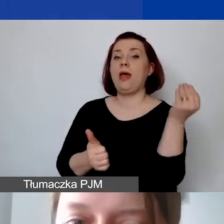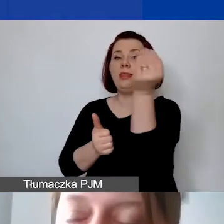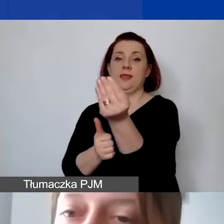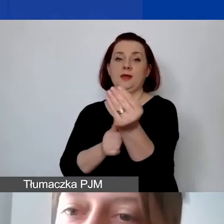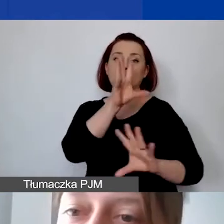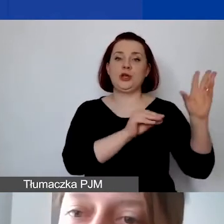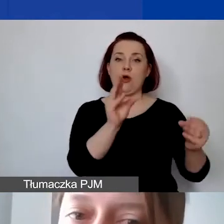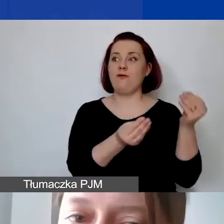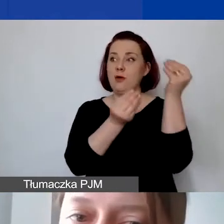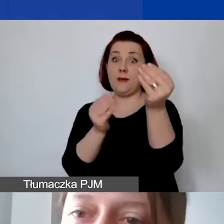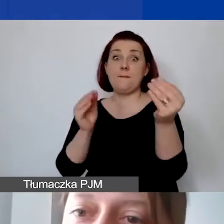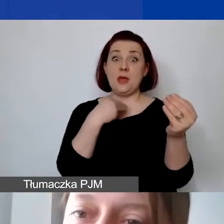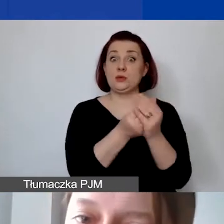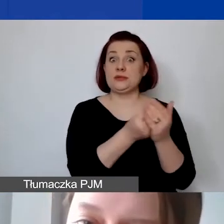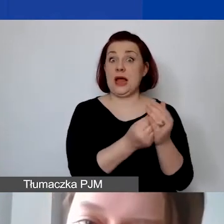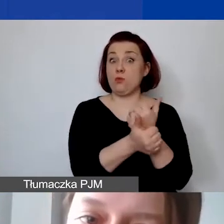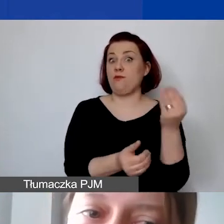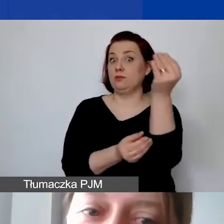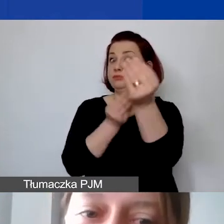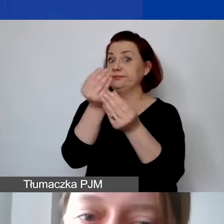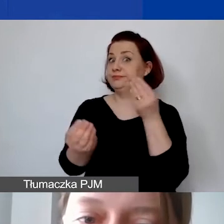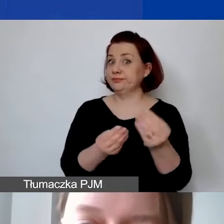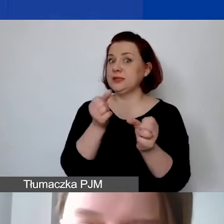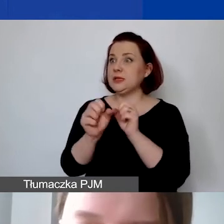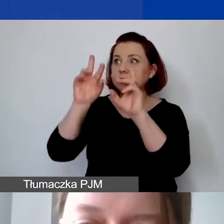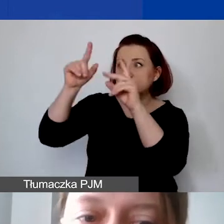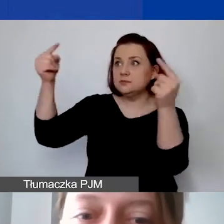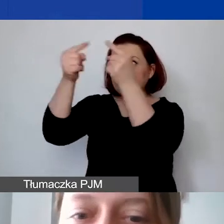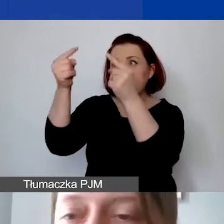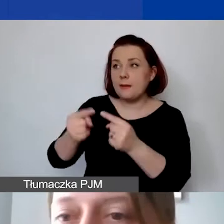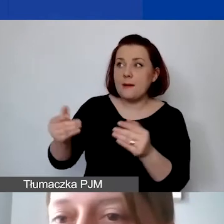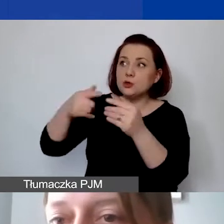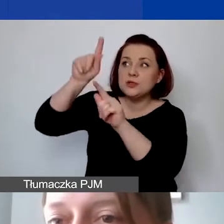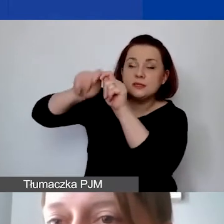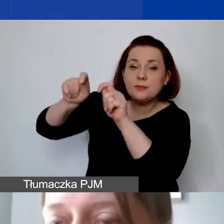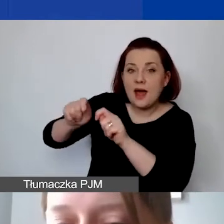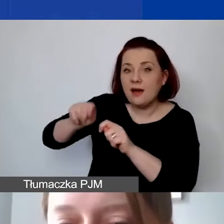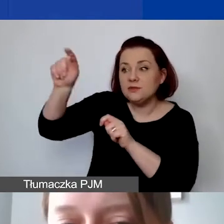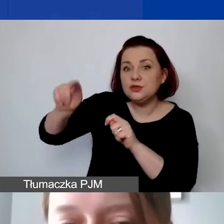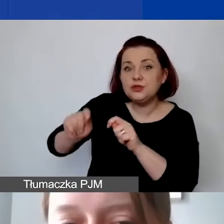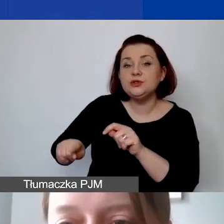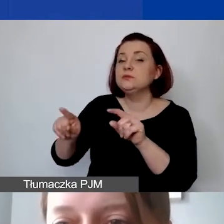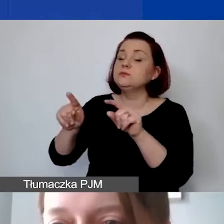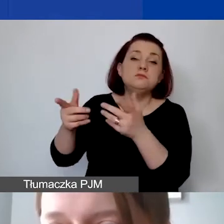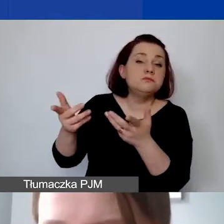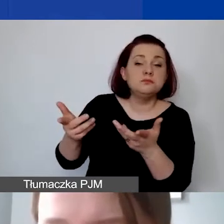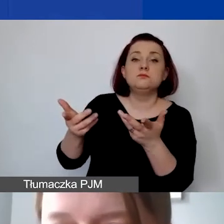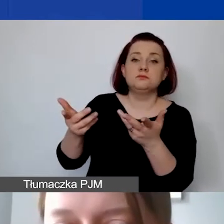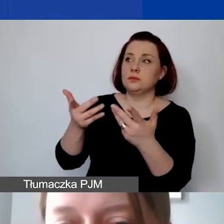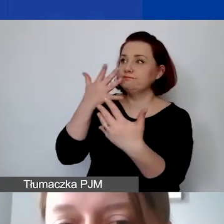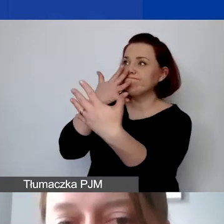które umożliwiają ich zidentyfikowanie, sprawdzenie w sposób przejrzysty,